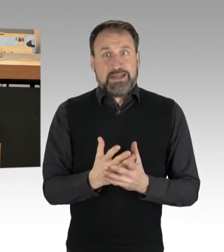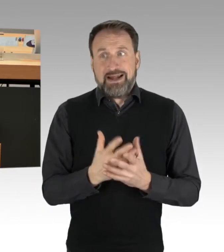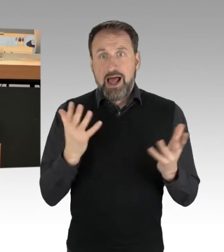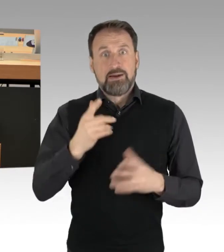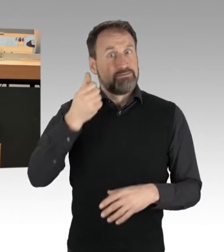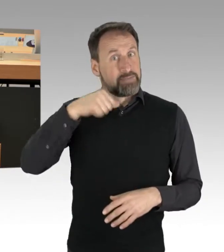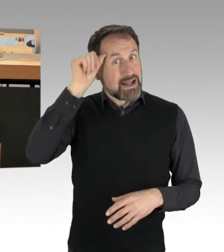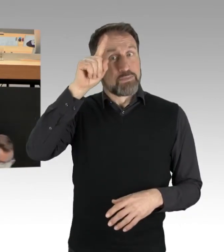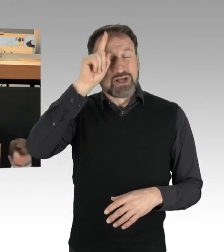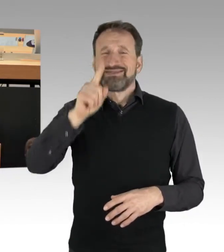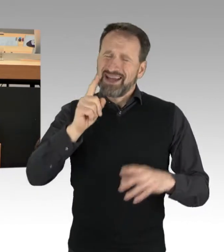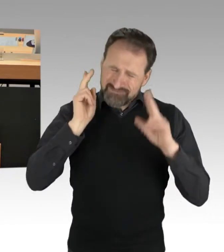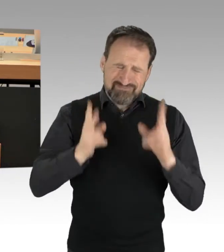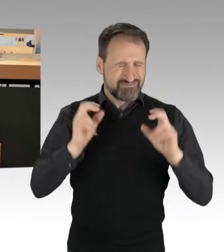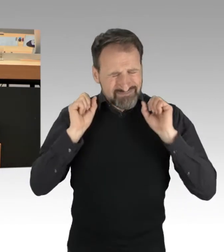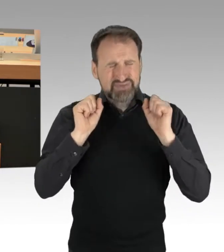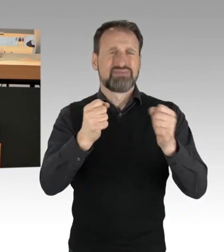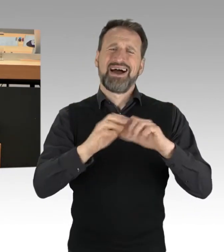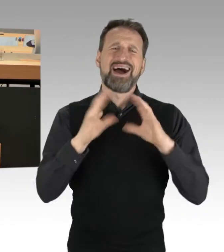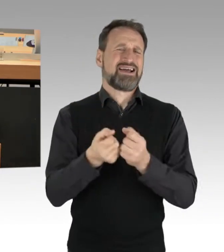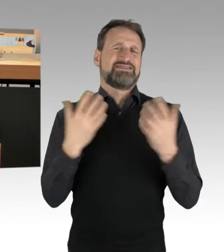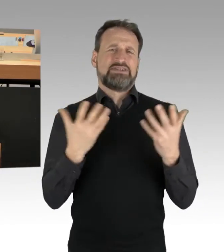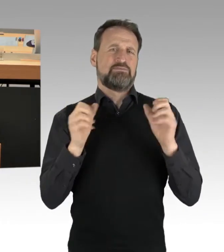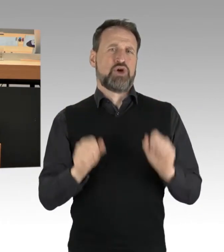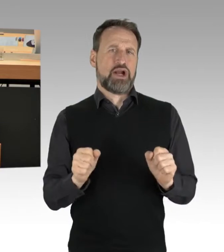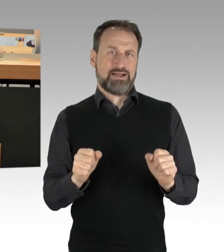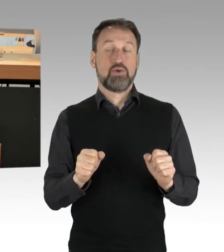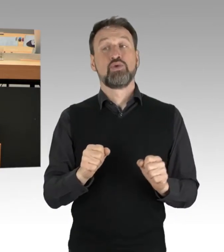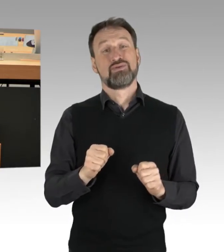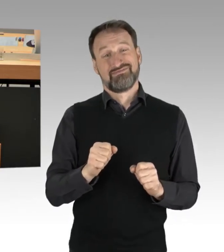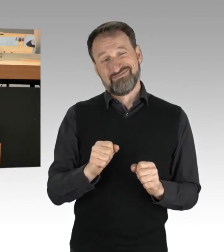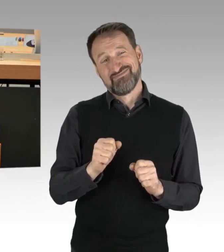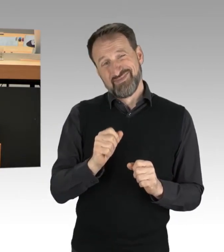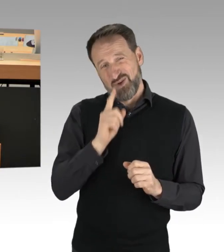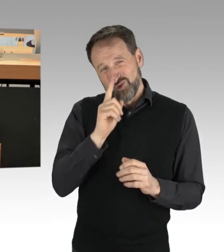Und allein nur sie kann und darf hier sozusagen die Personen nicht nur identifizieren,